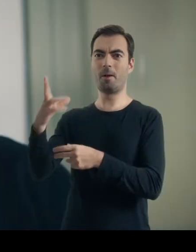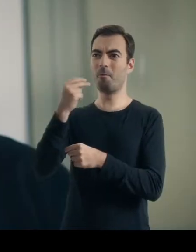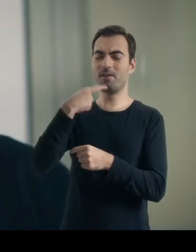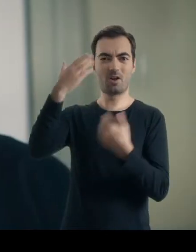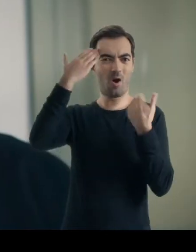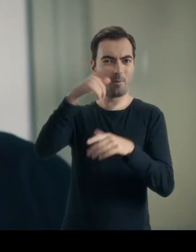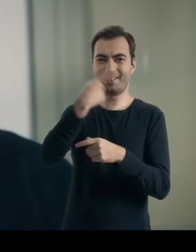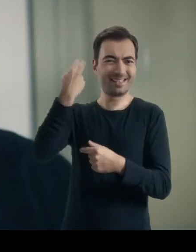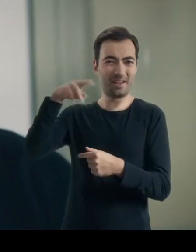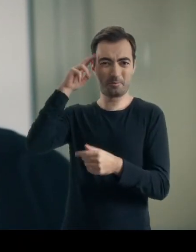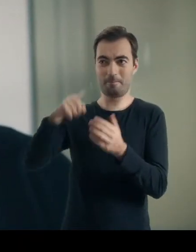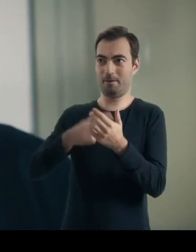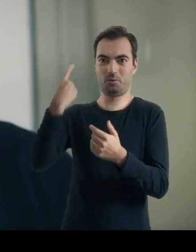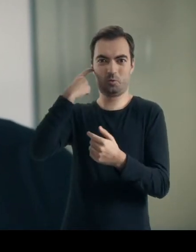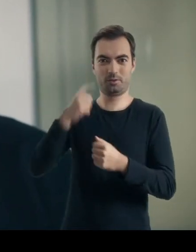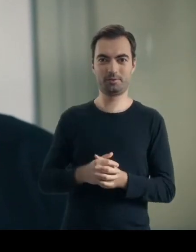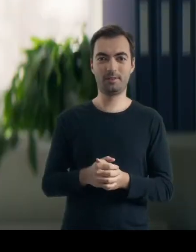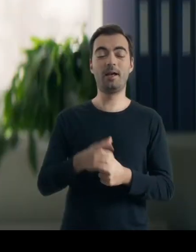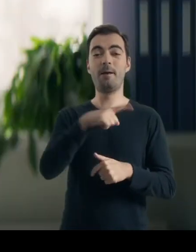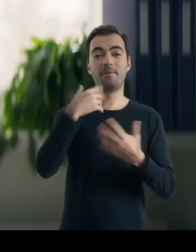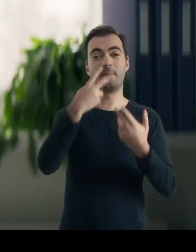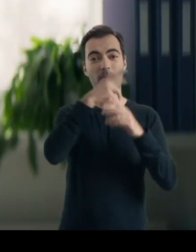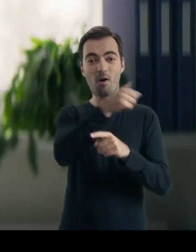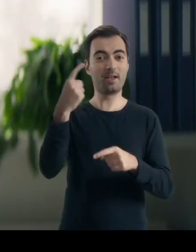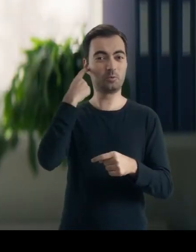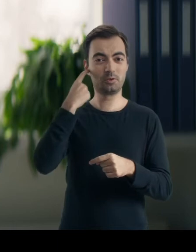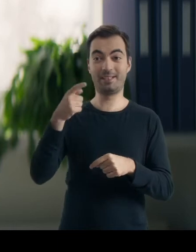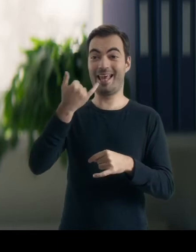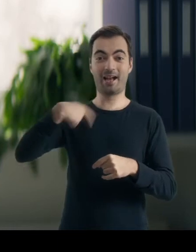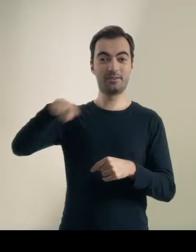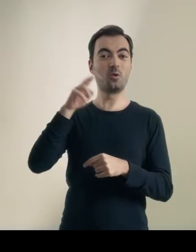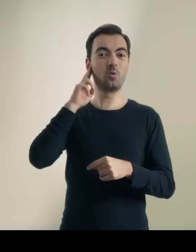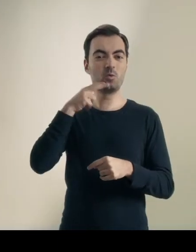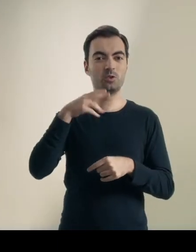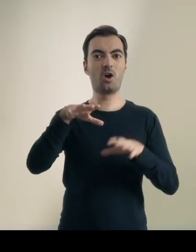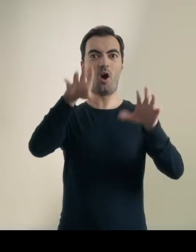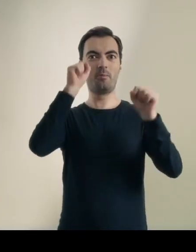Eillhvað saere pér? Nie bardzo… Heyrðu hvað ert þú að segja, ég hef ekki mikinn tima. Ja chciałem tylko, pani dok…